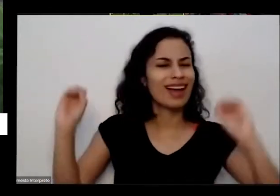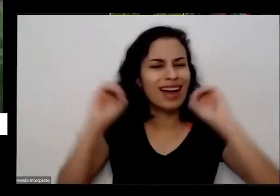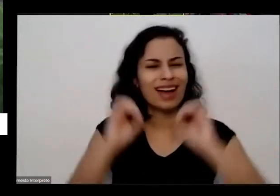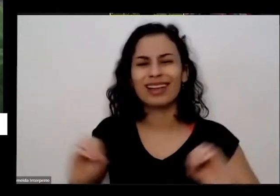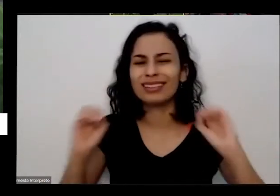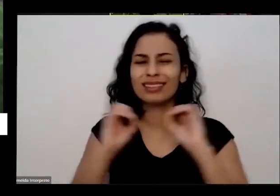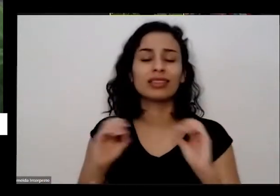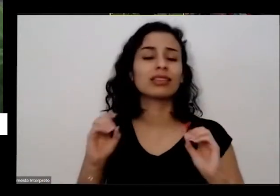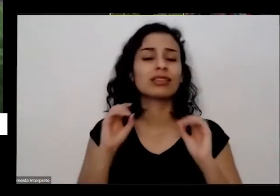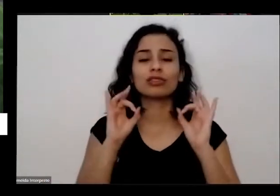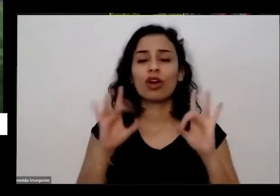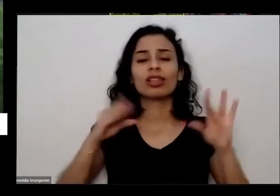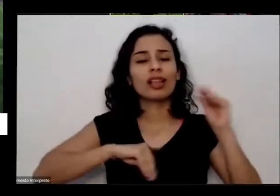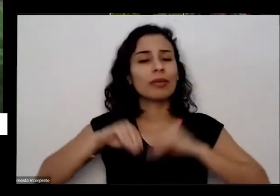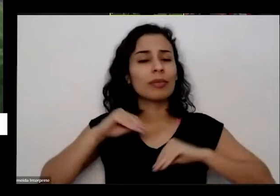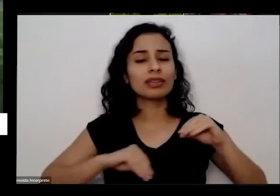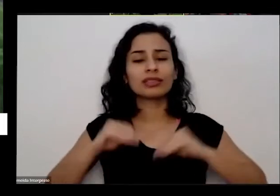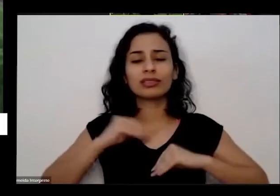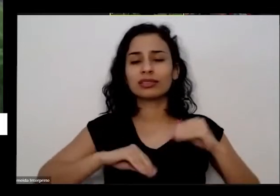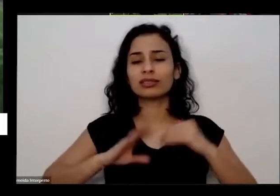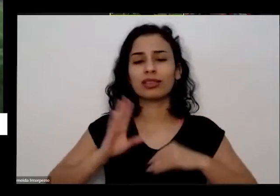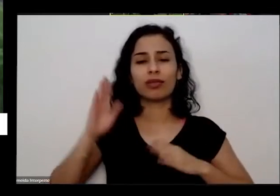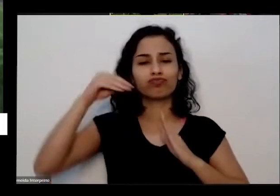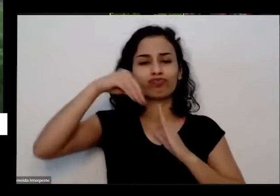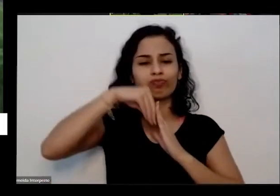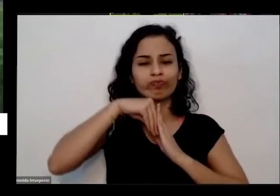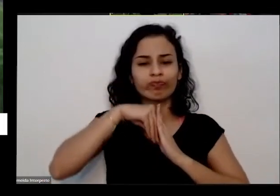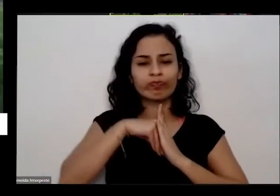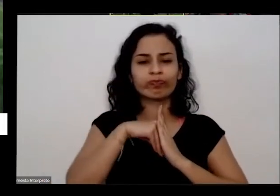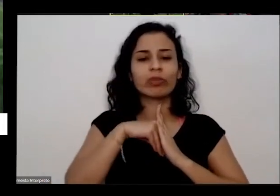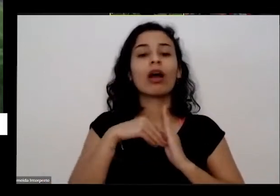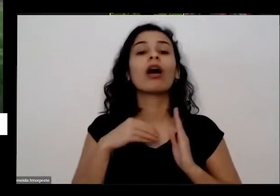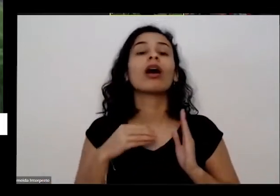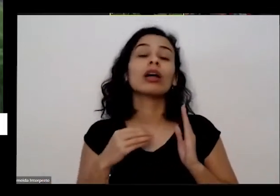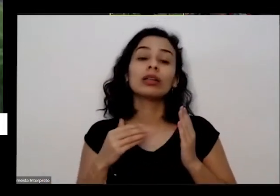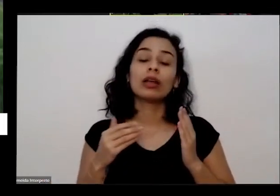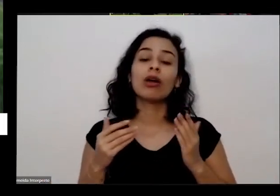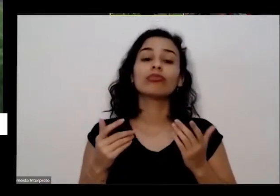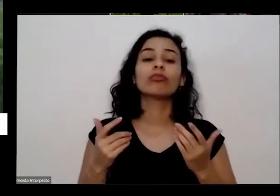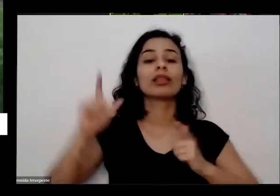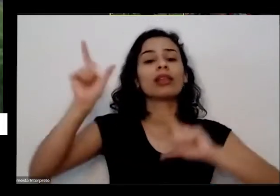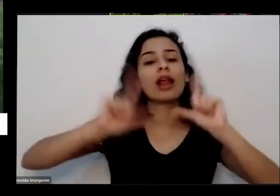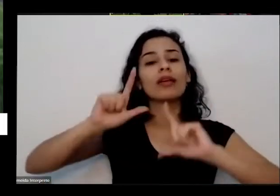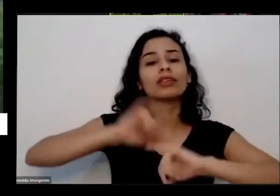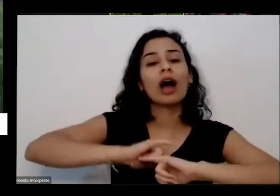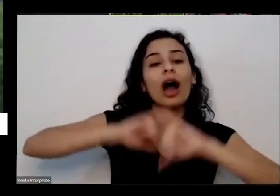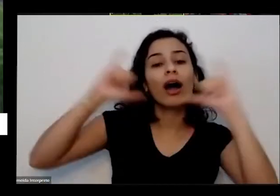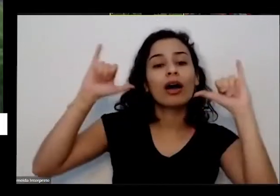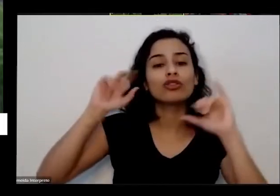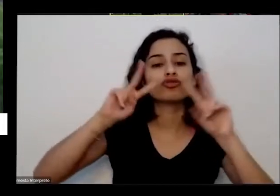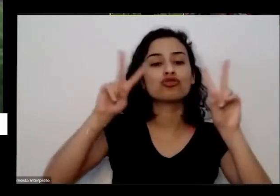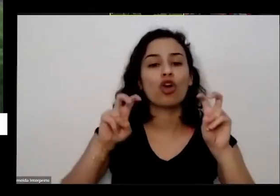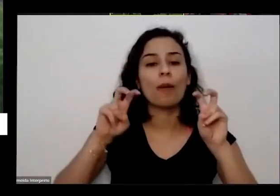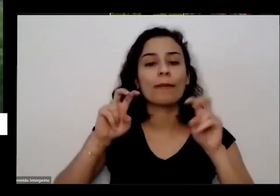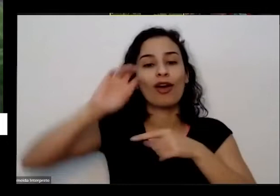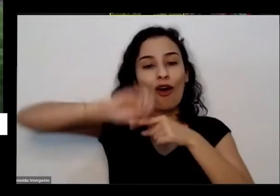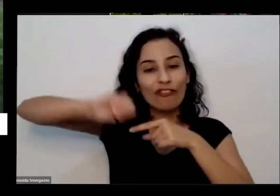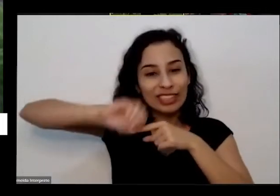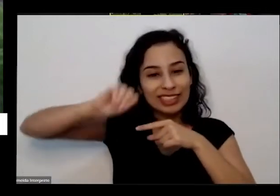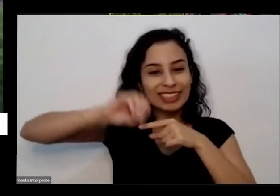mais nada é mas aí passou na televisão que apenas oficina aqui e hortas que estão E aí